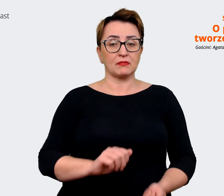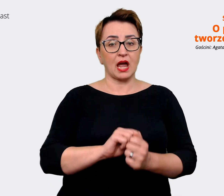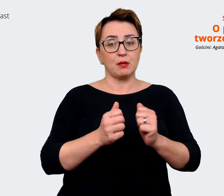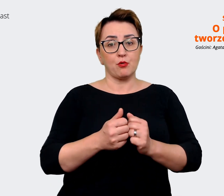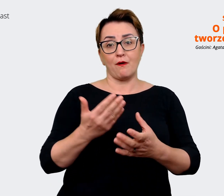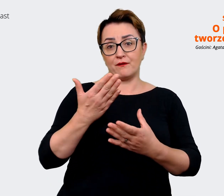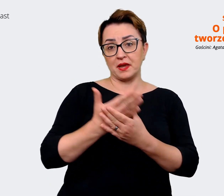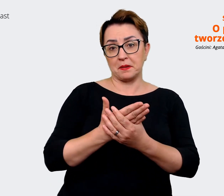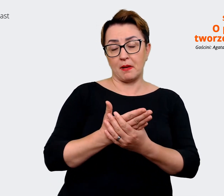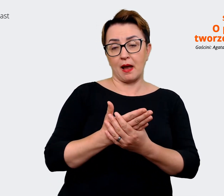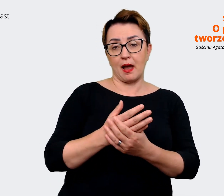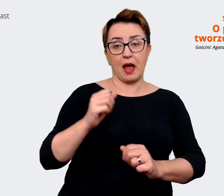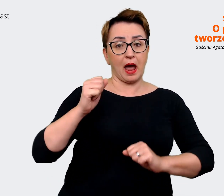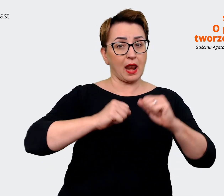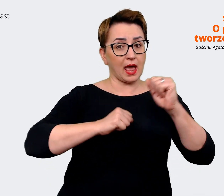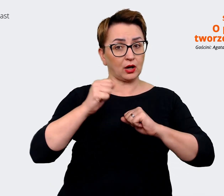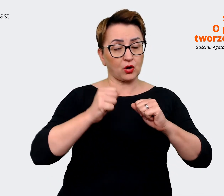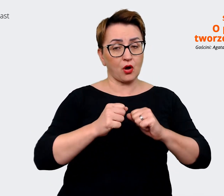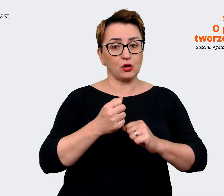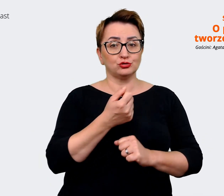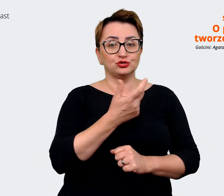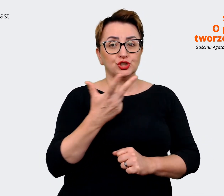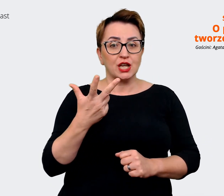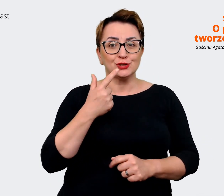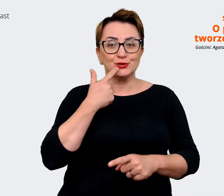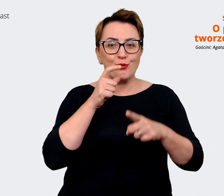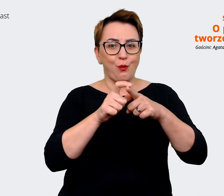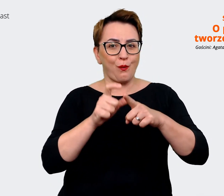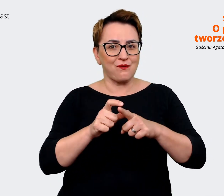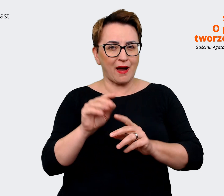trzech słowach to ...dlaczego tu pracujesz? Oczywiście my w naszych warsztatach również